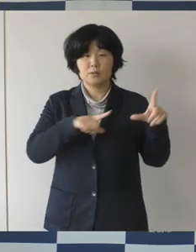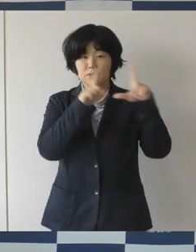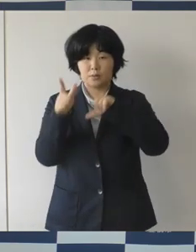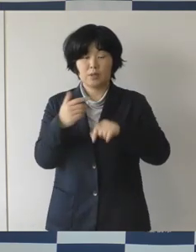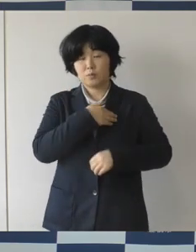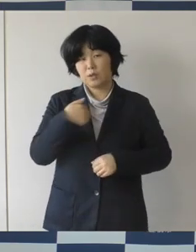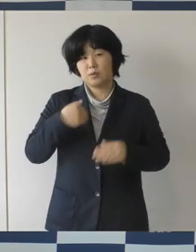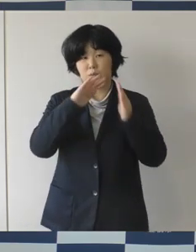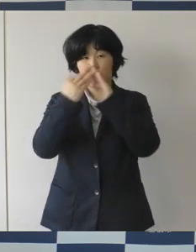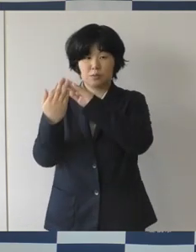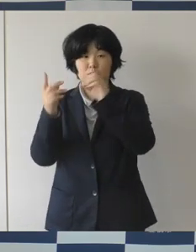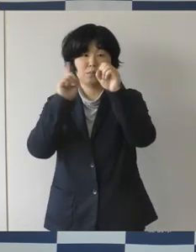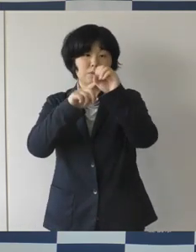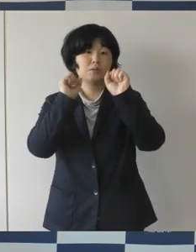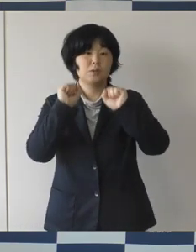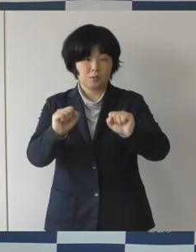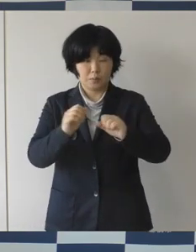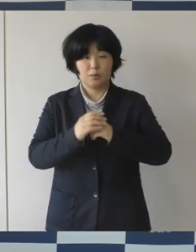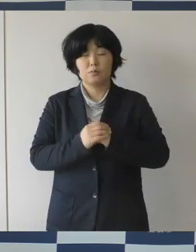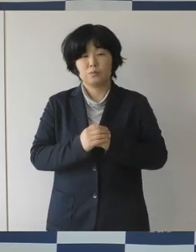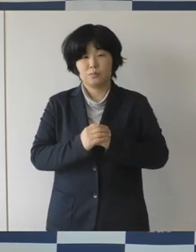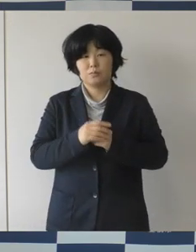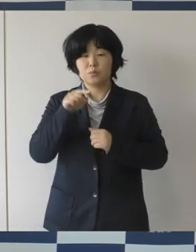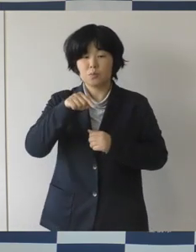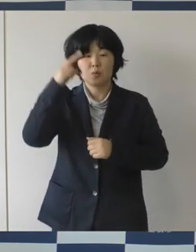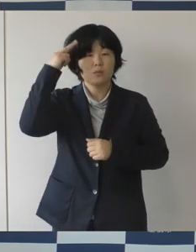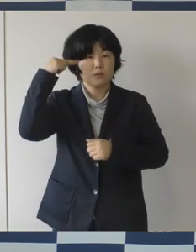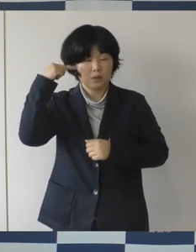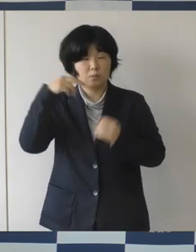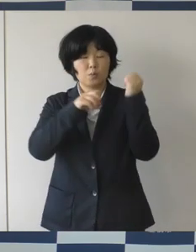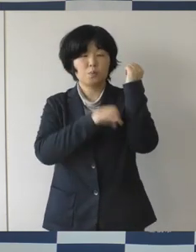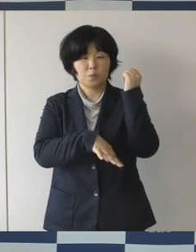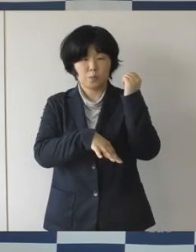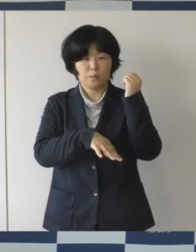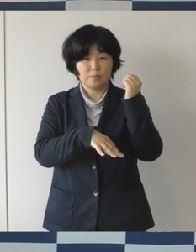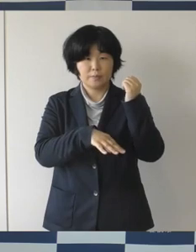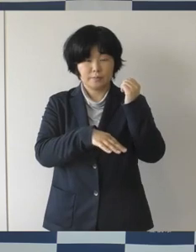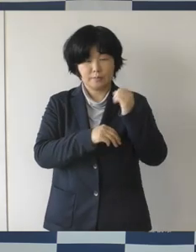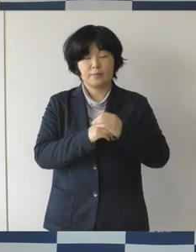こういった理念の下で性差別や性的指向、